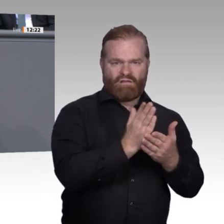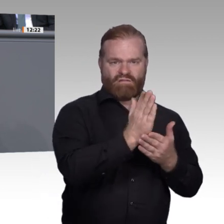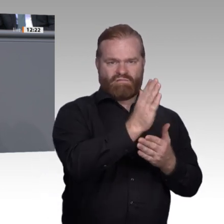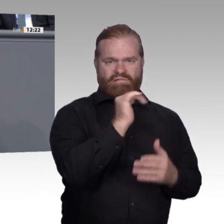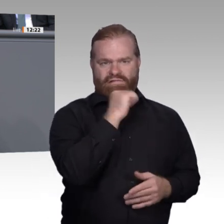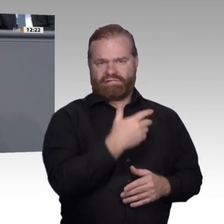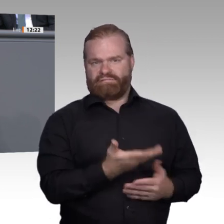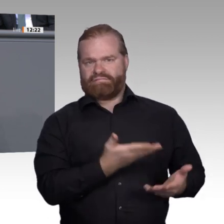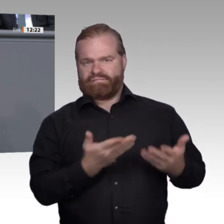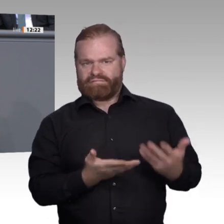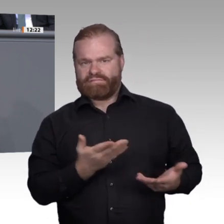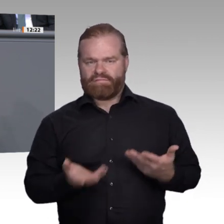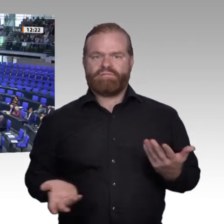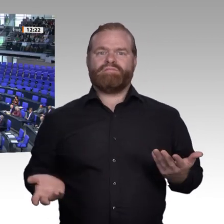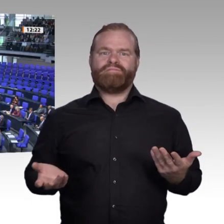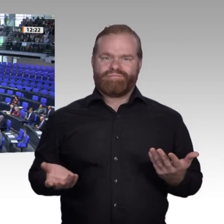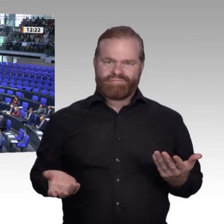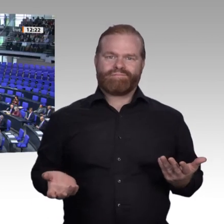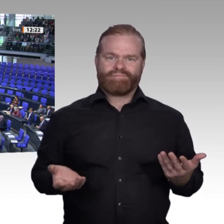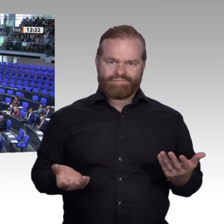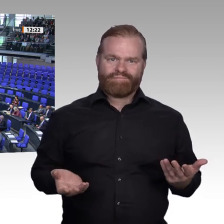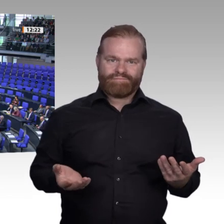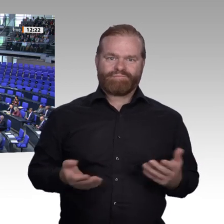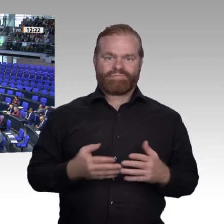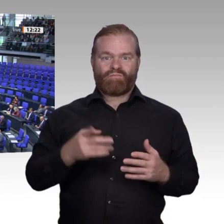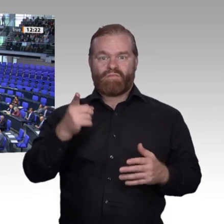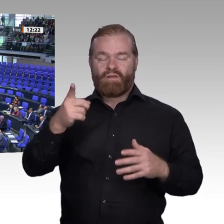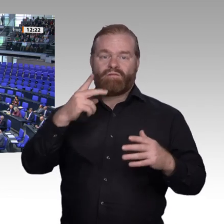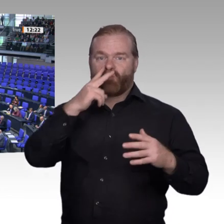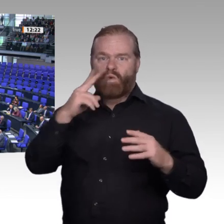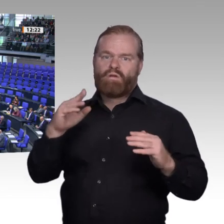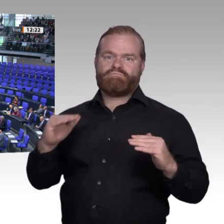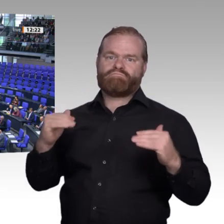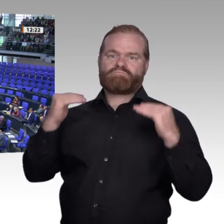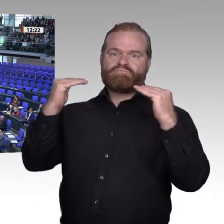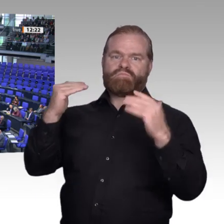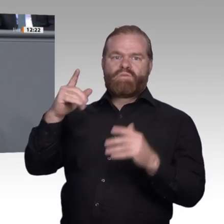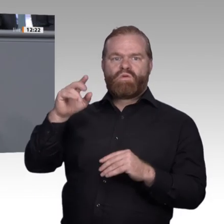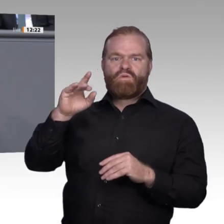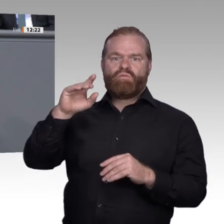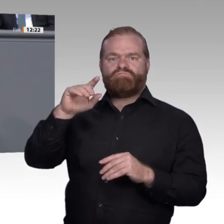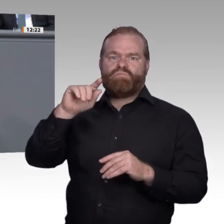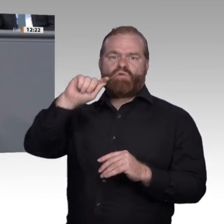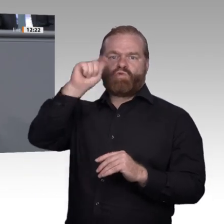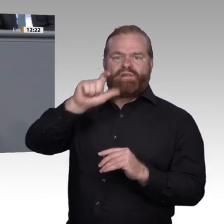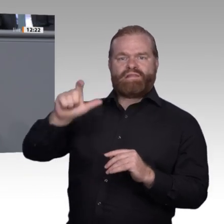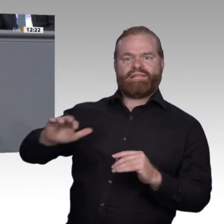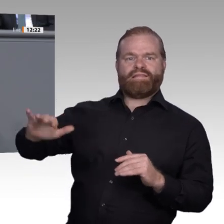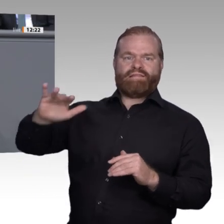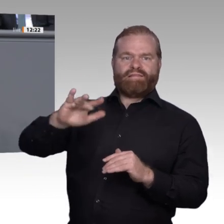Fachkraft, den nächsten topqualifizierten Pfleger oder die nächste innovative und engagierte Mechatronikerin.